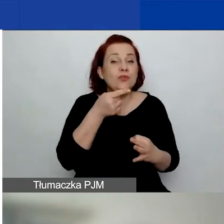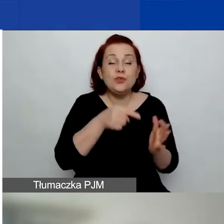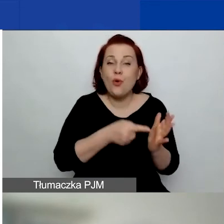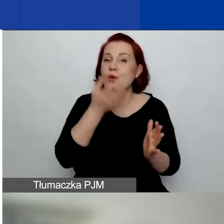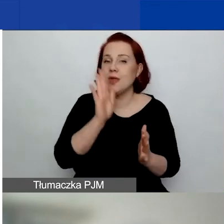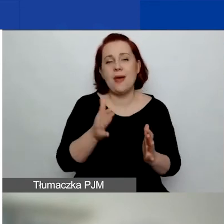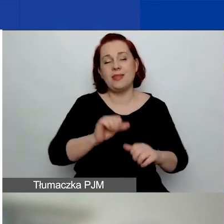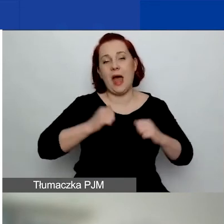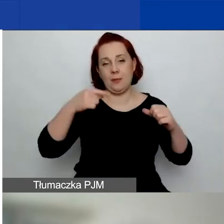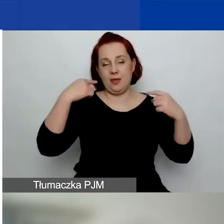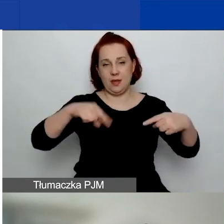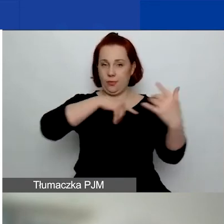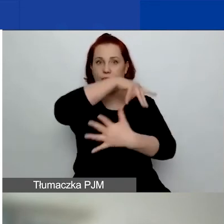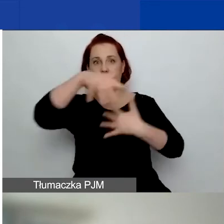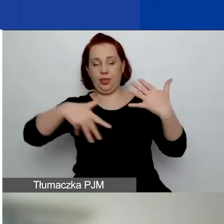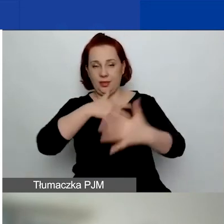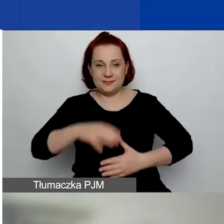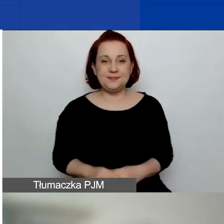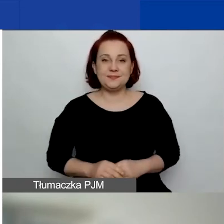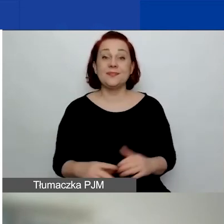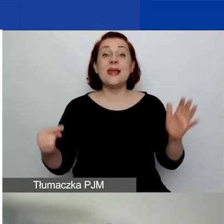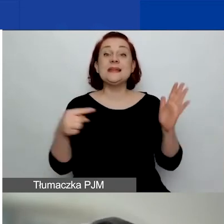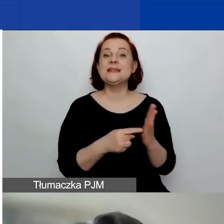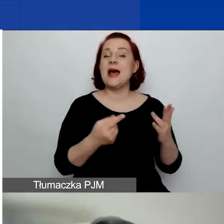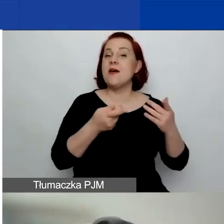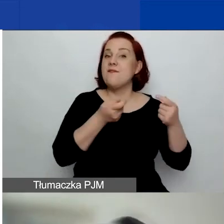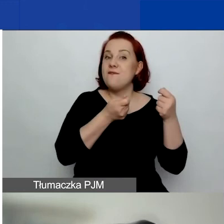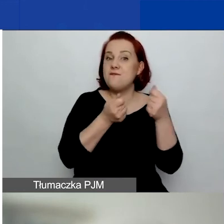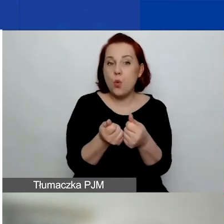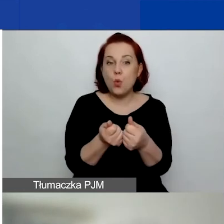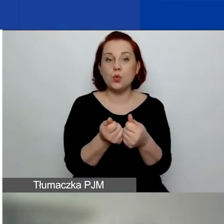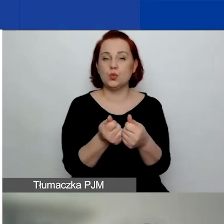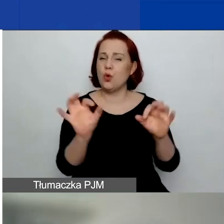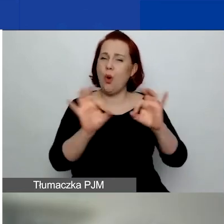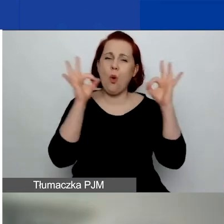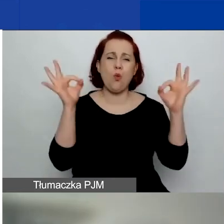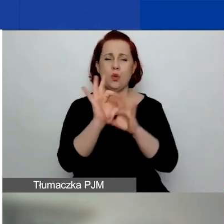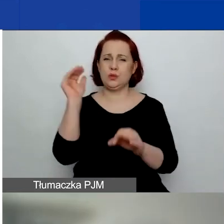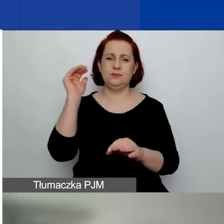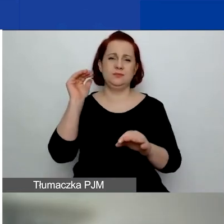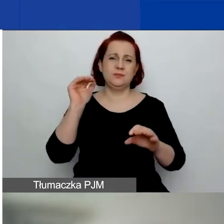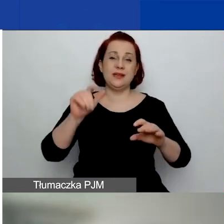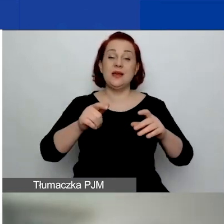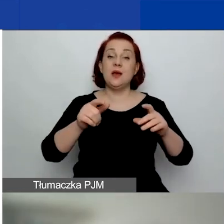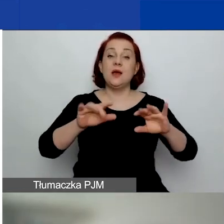Celem funduszu jest - ogólnym metacelem jest wzmocnienie społeczeństwa obywatelskiego,